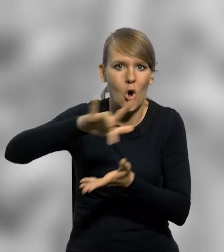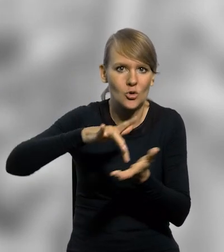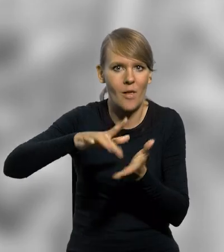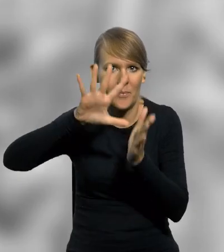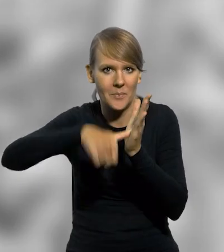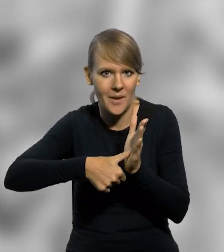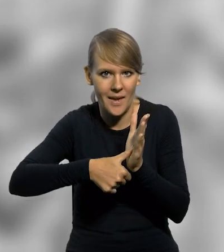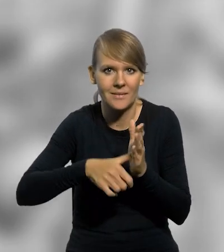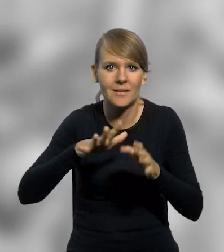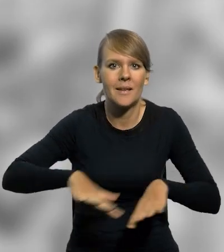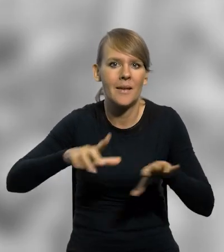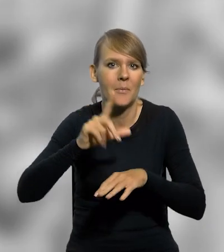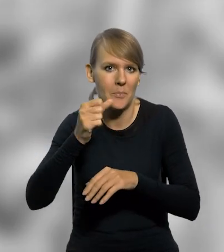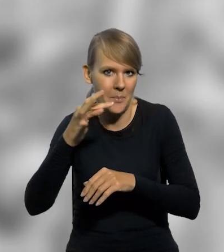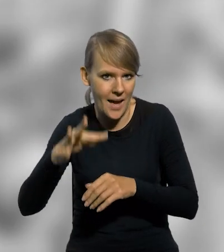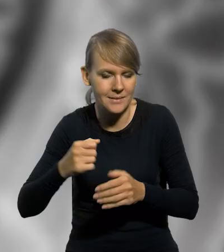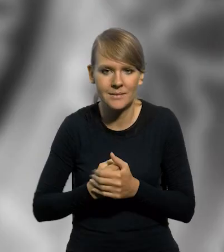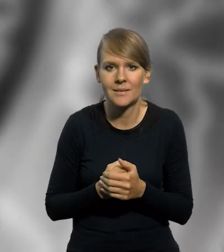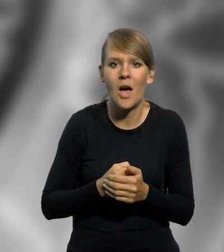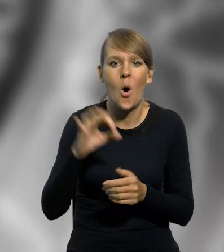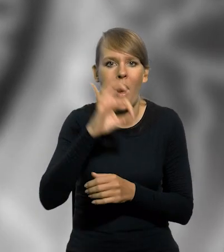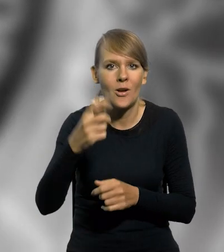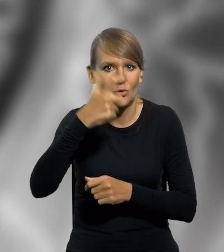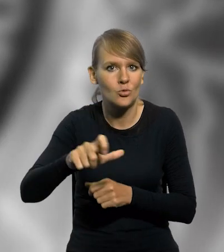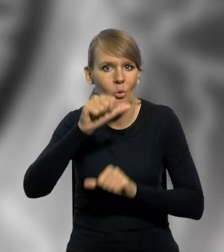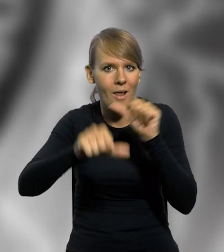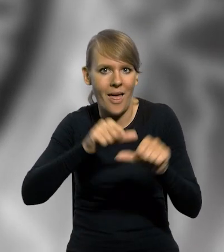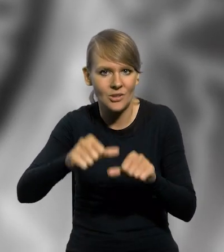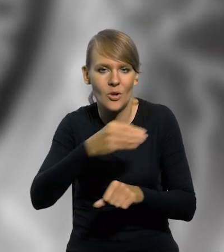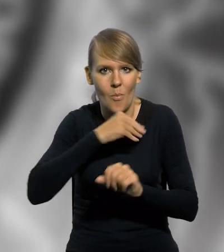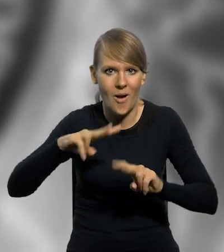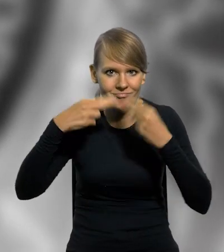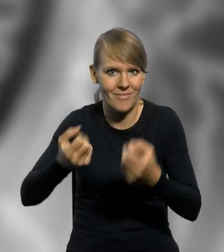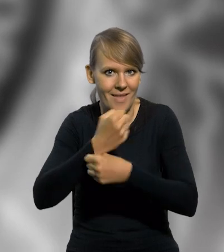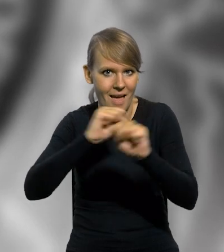miejskich monarchii piastowskiej. Z okazji stulecia odzyskania przez Polskę niepodległości,